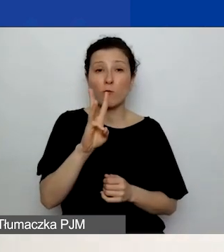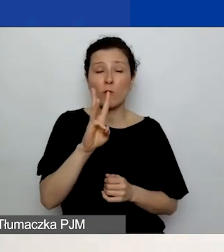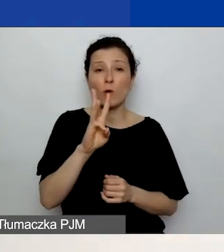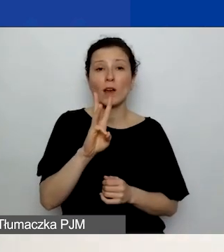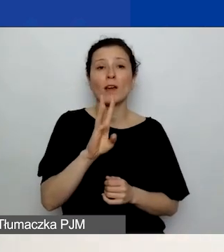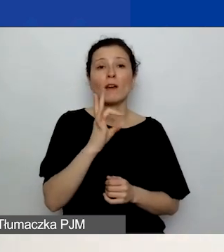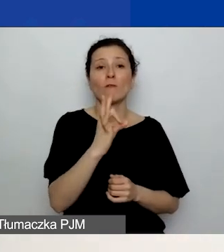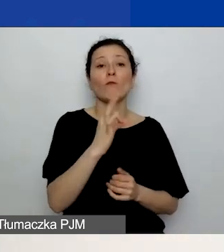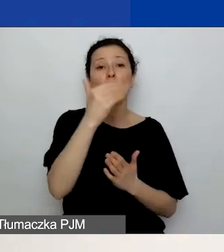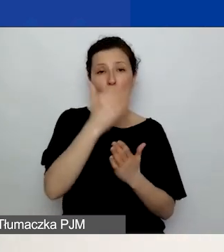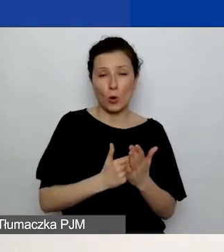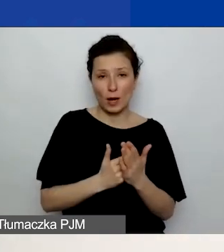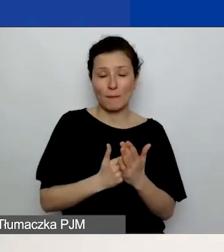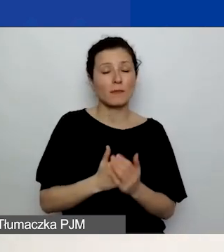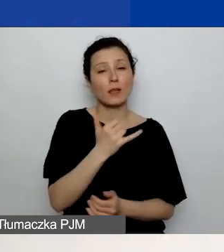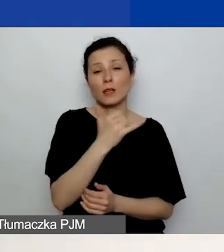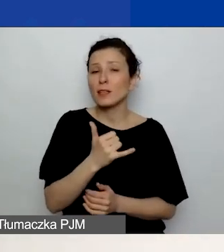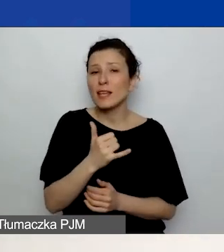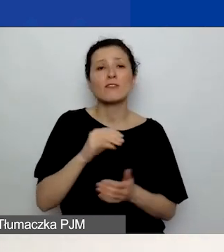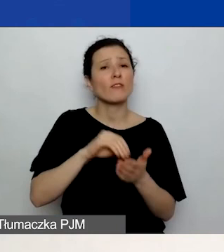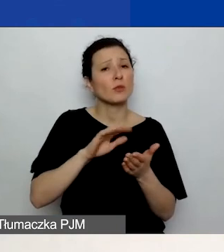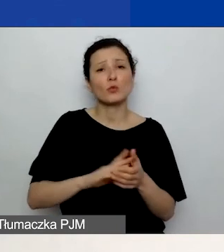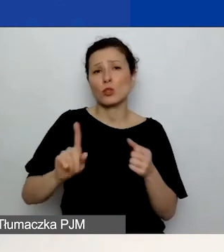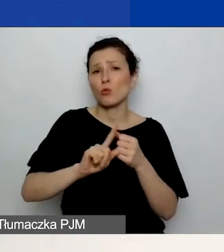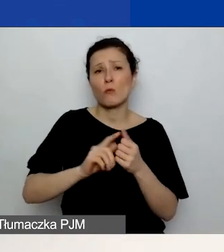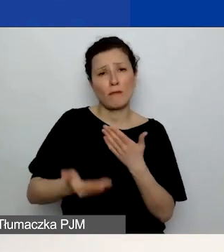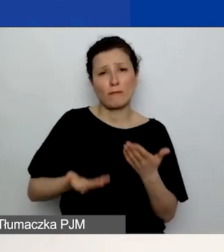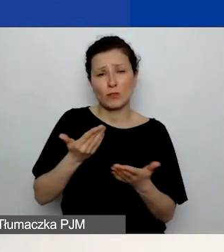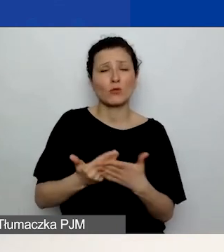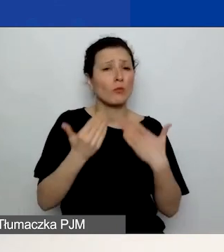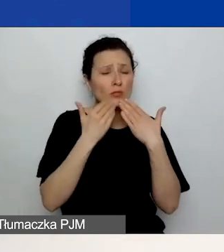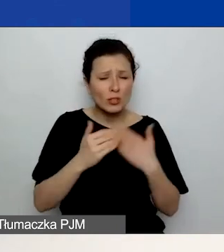Zawsze podawajcie numer wniosku, ponieważ to nam bardzo ułatwi pracę,